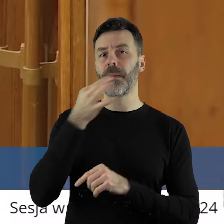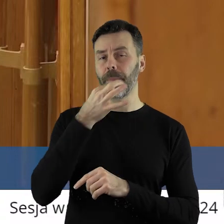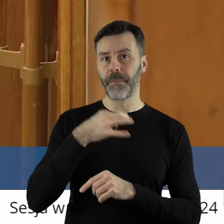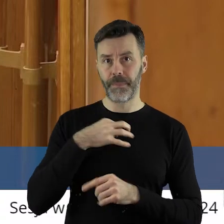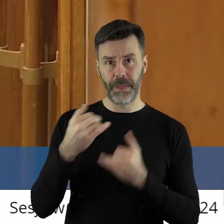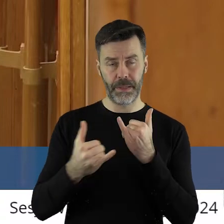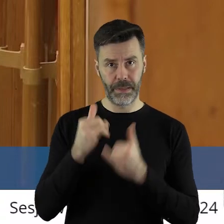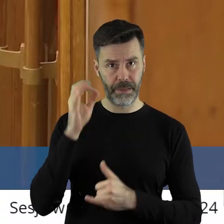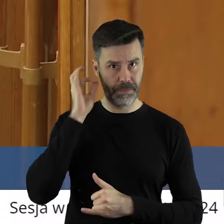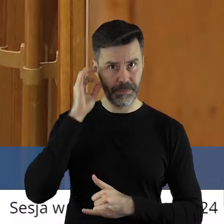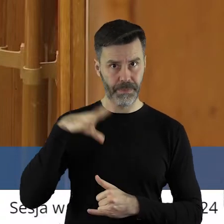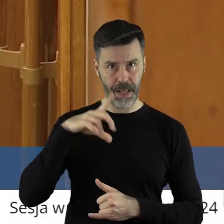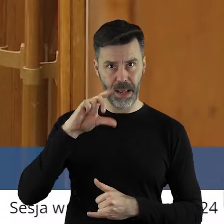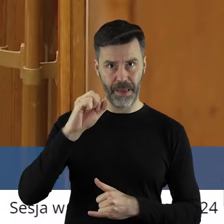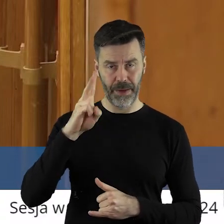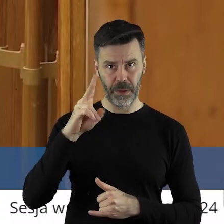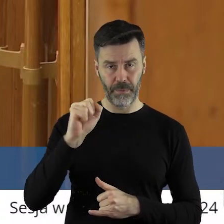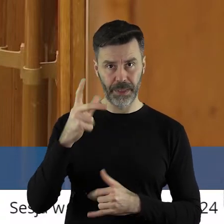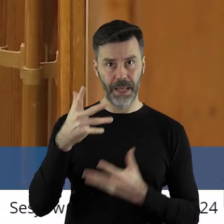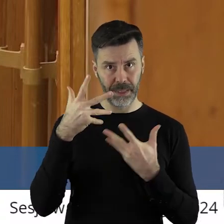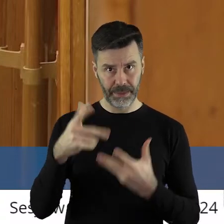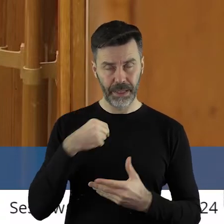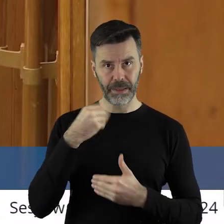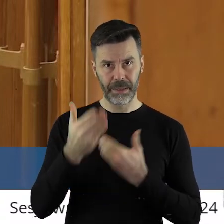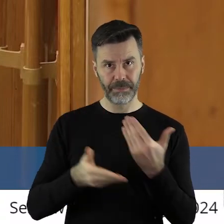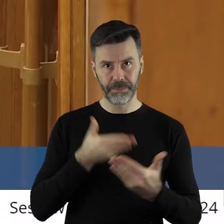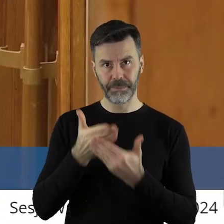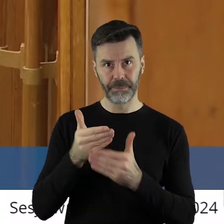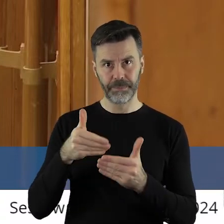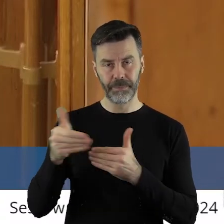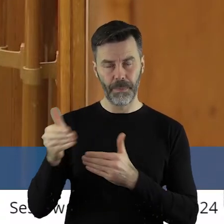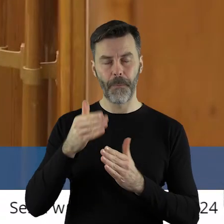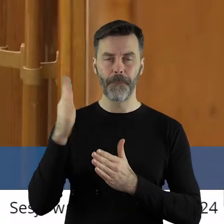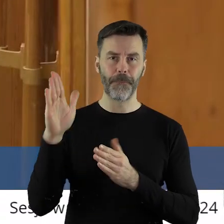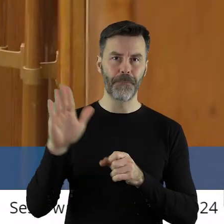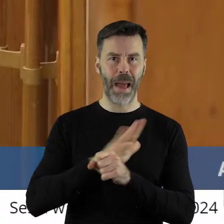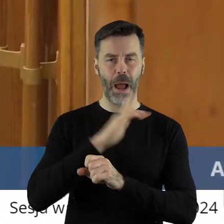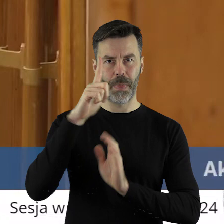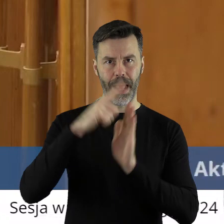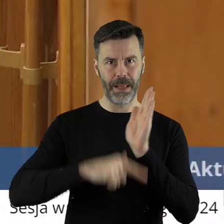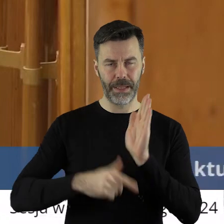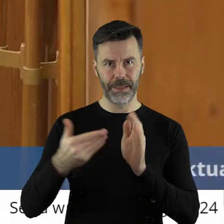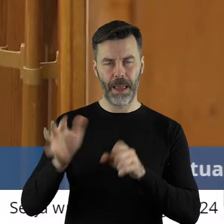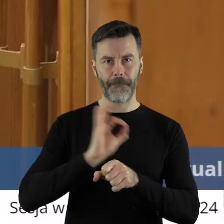jeżeli taka jest wola pani radnej, dostarczymy pełną listę projektów,